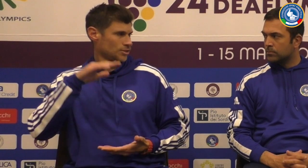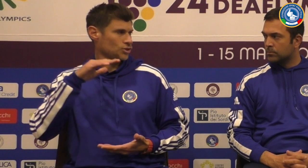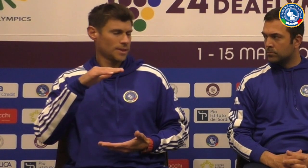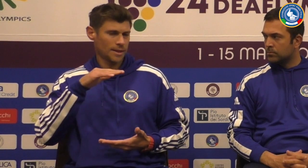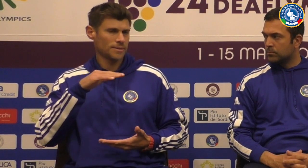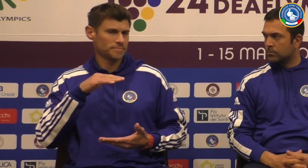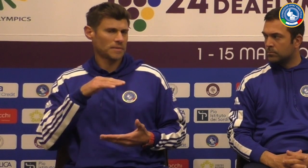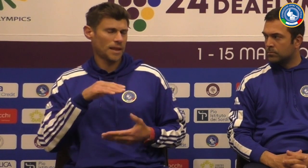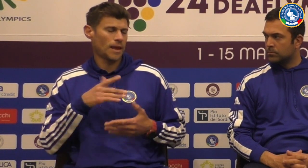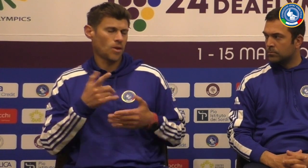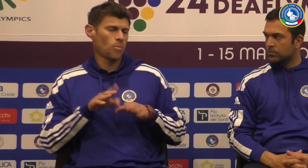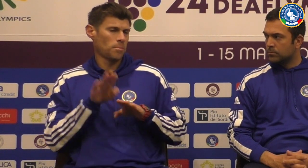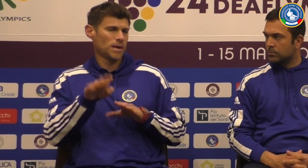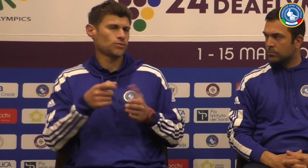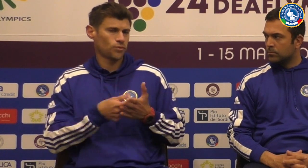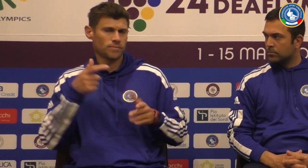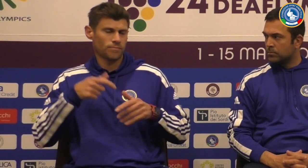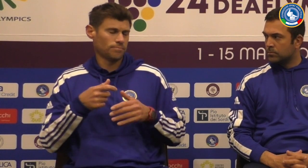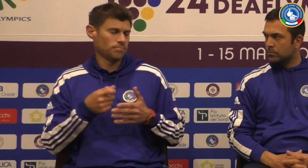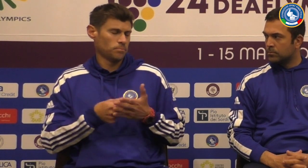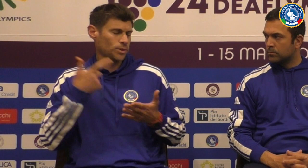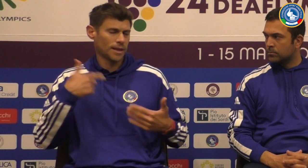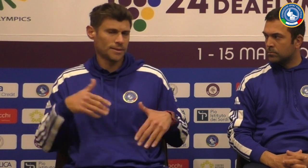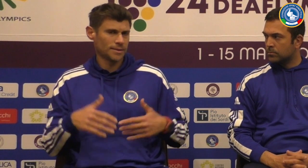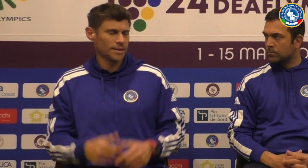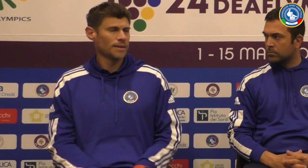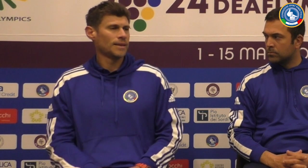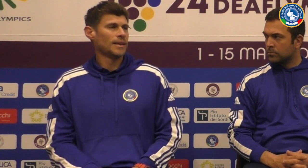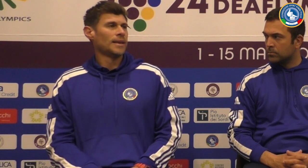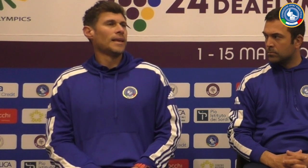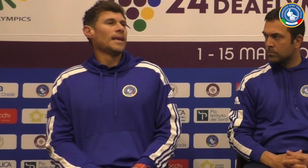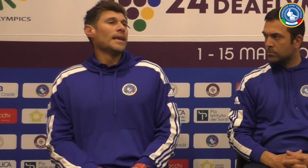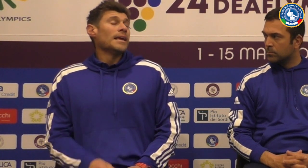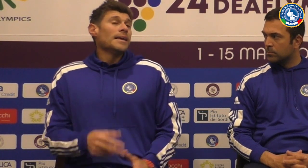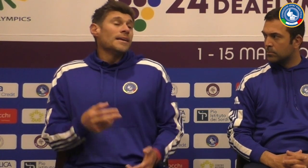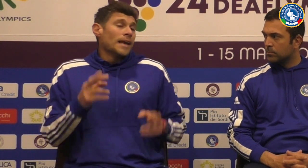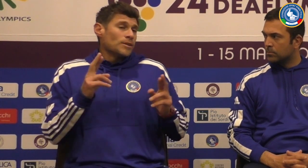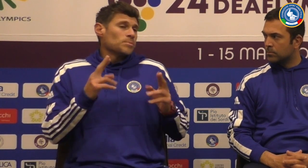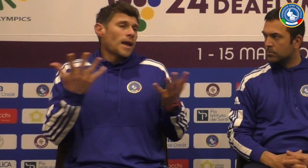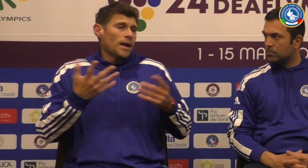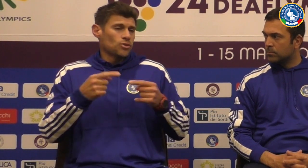A loro serve per crescere come esperienza anche un posto fondamentale per loro